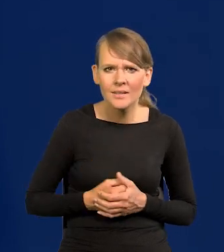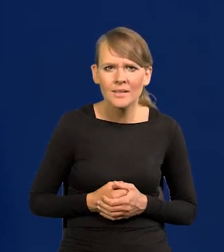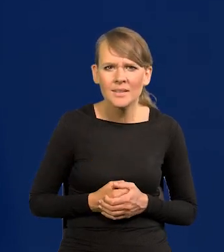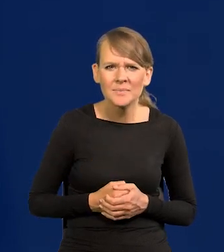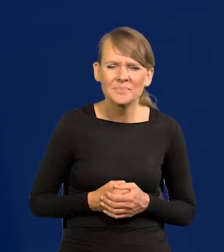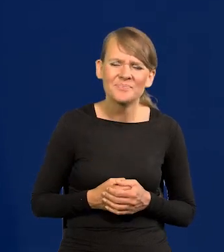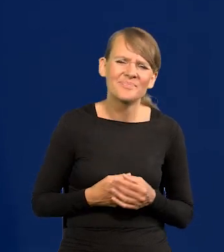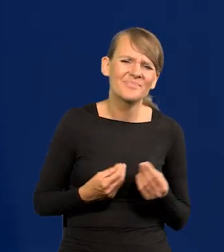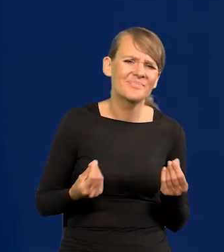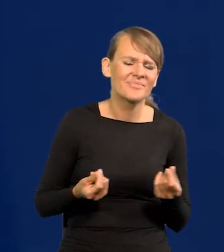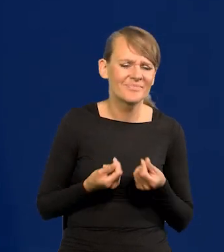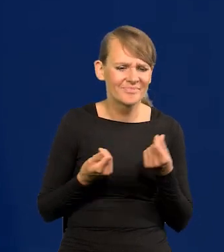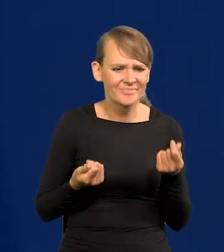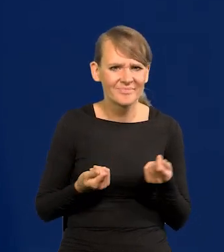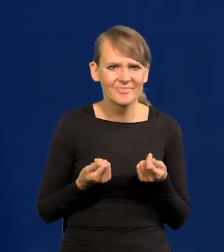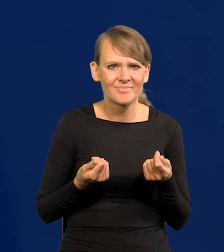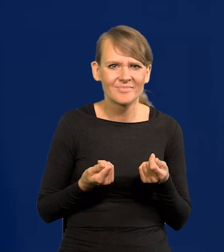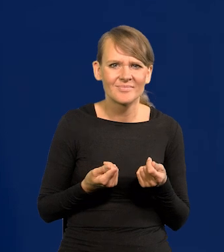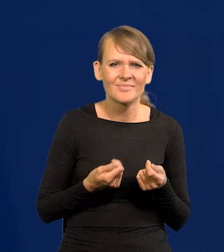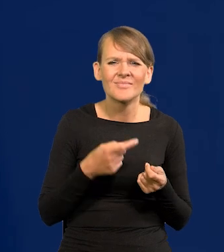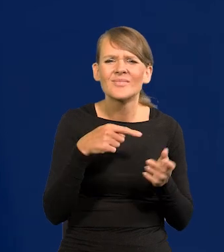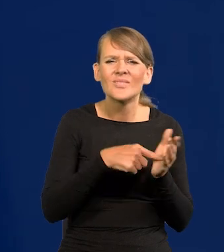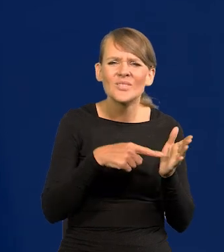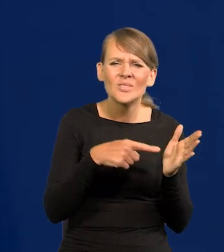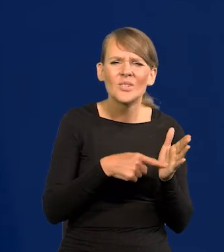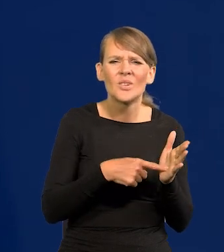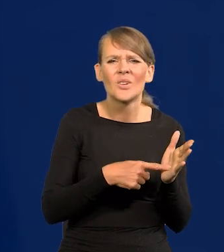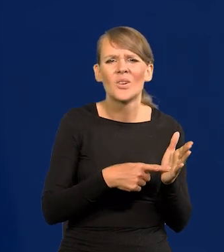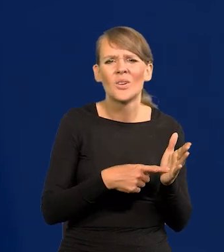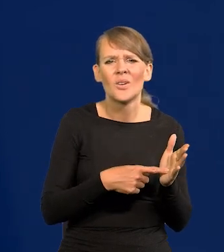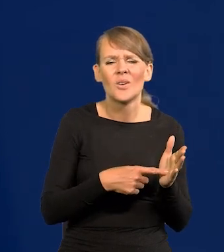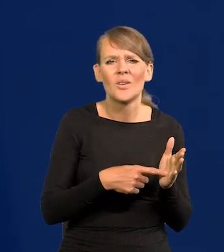No nie, ale tak to podpisali. Czy za tym się opowiedzieli